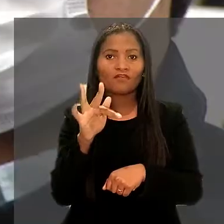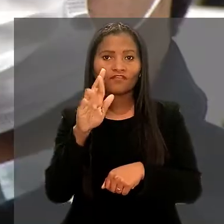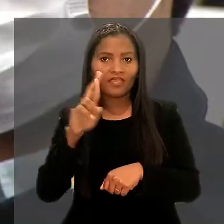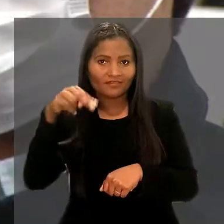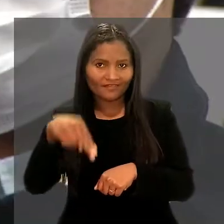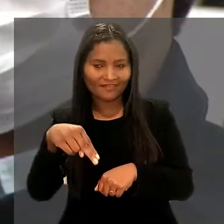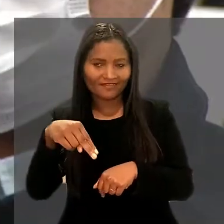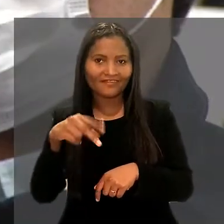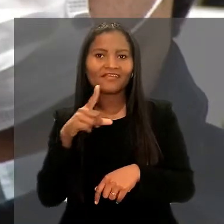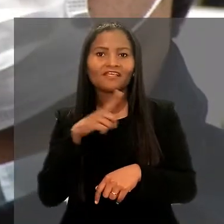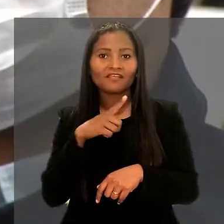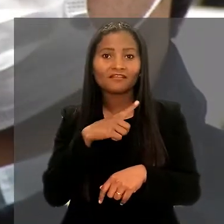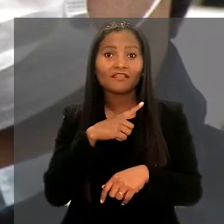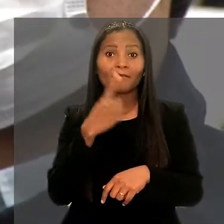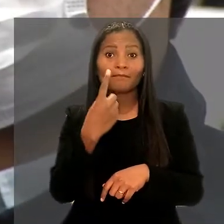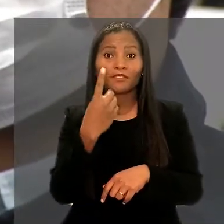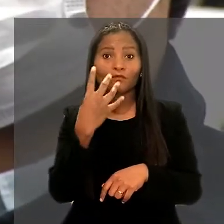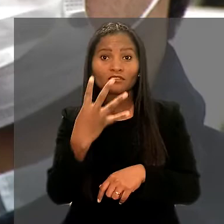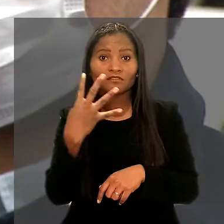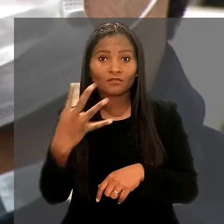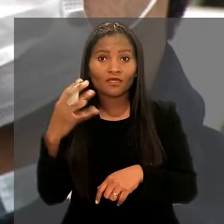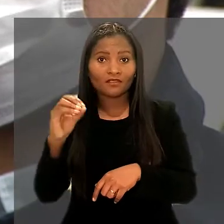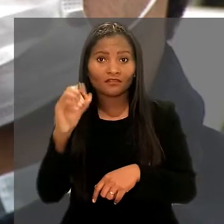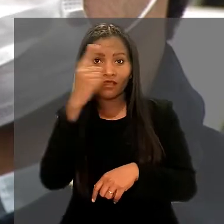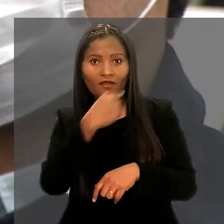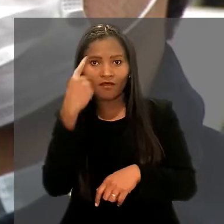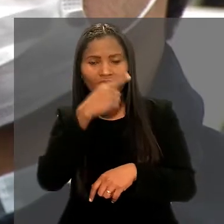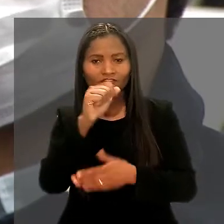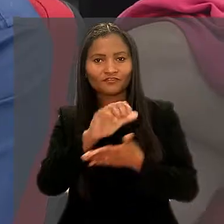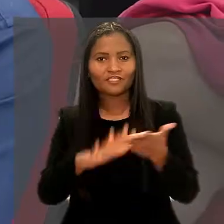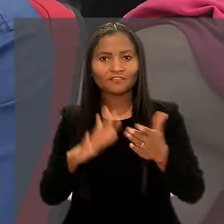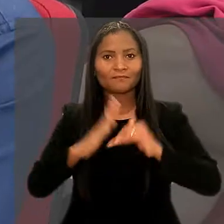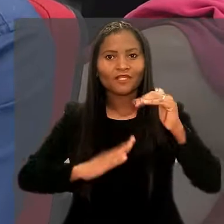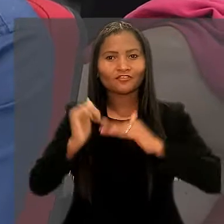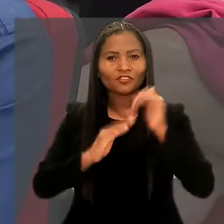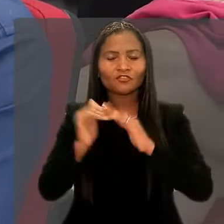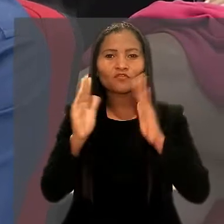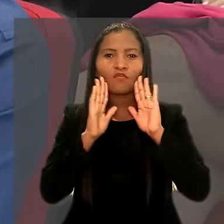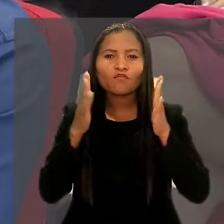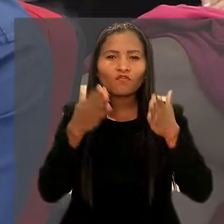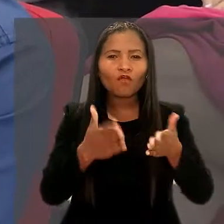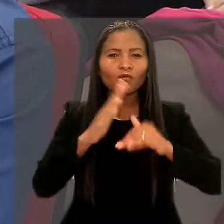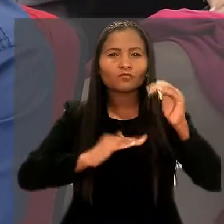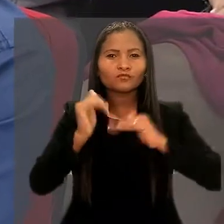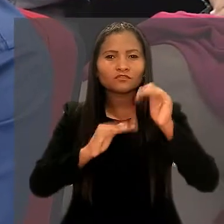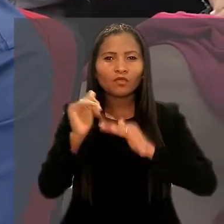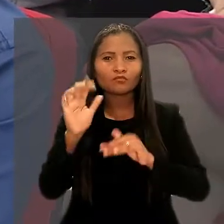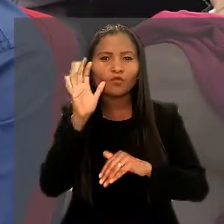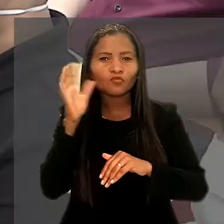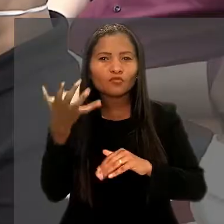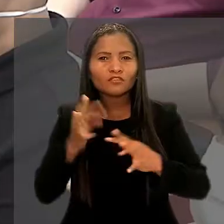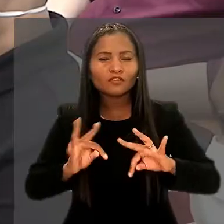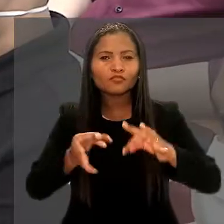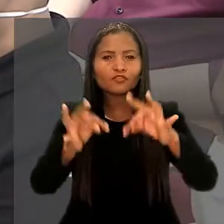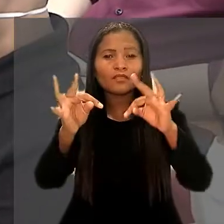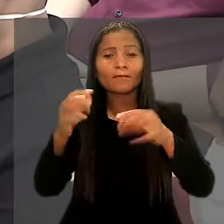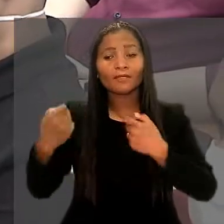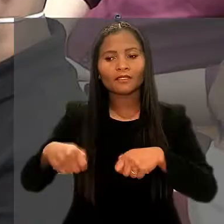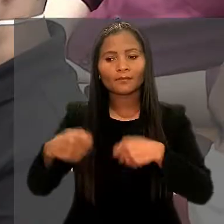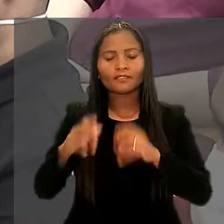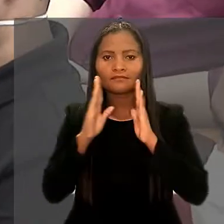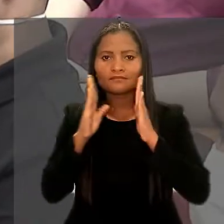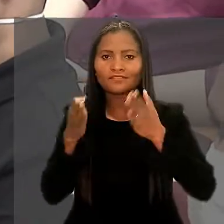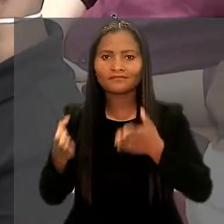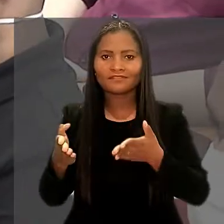que prevê 1.440 horas de atividades práticas voltadas à construção de soluções de tecnologia para demandas específicas do tribunal.